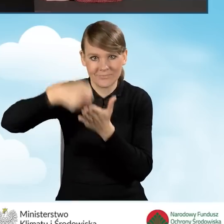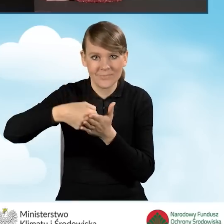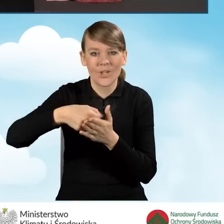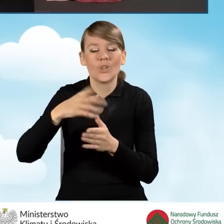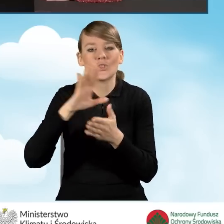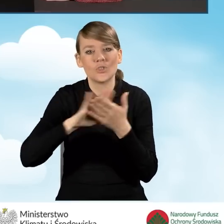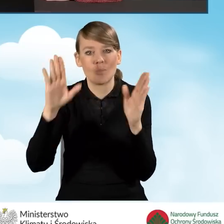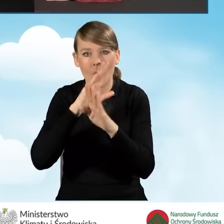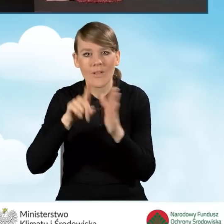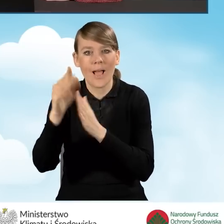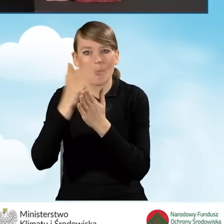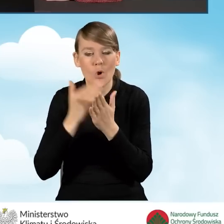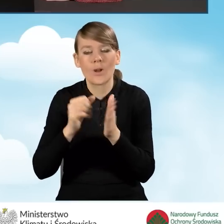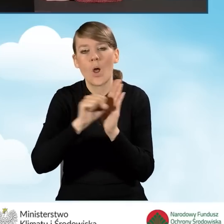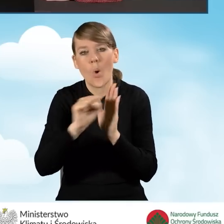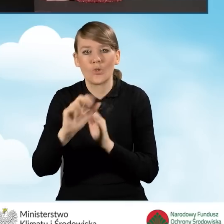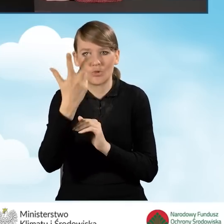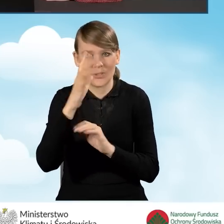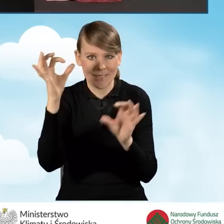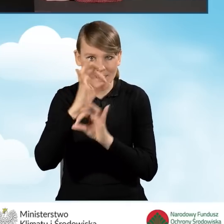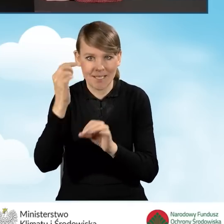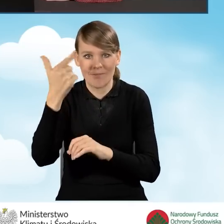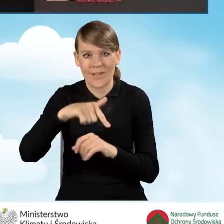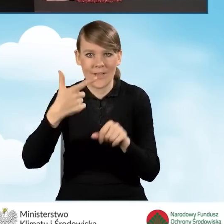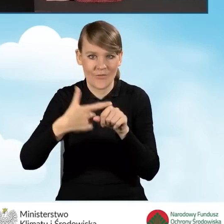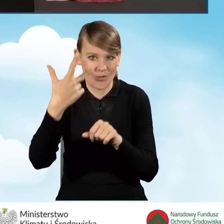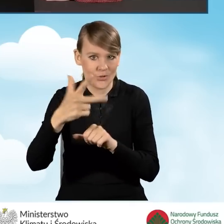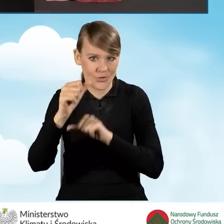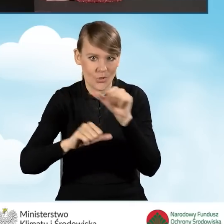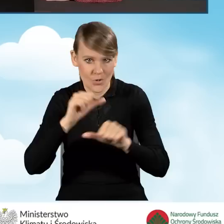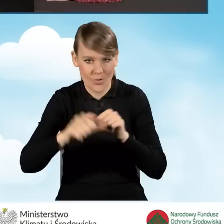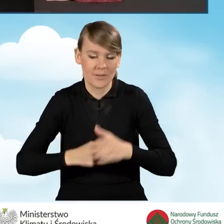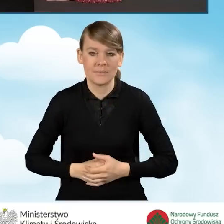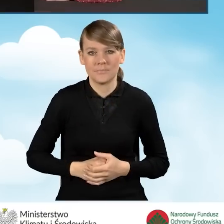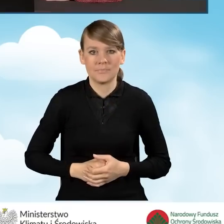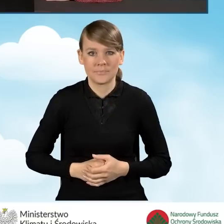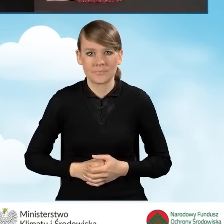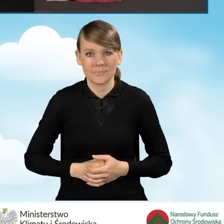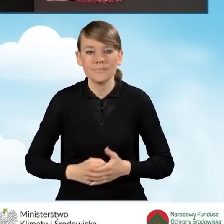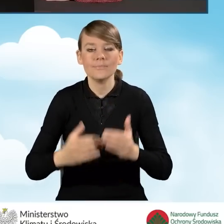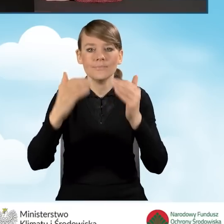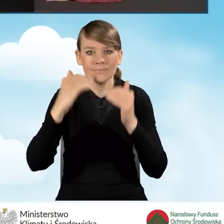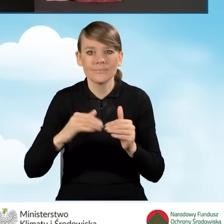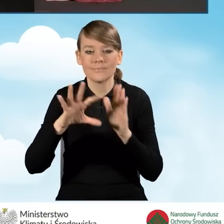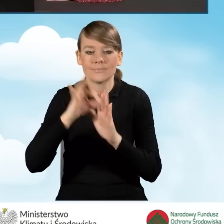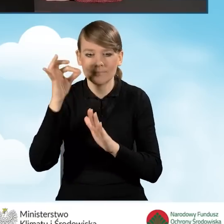czyli czyste powietrze dla programu obowiązującego od 3 stycznia 2023 roku. Następnie wybieramy konkurs.